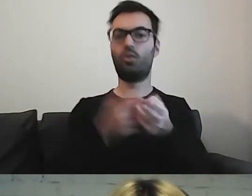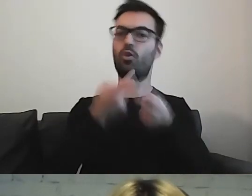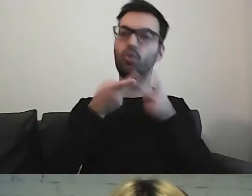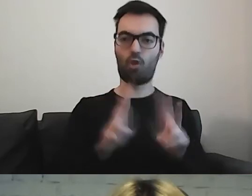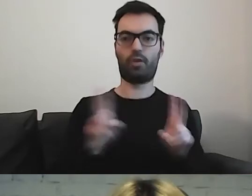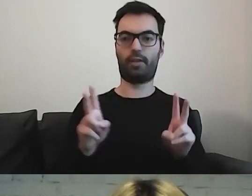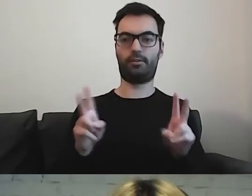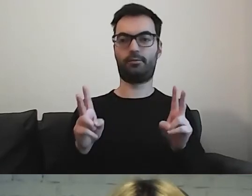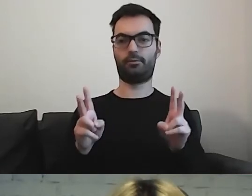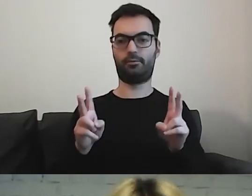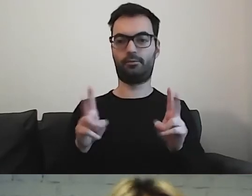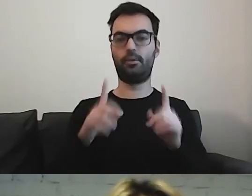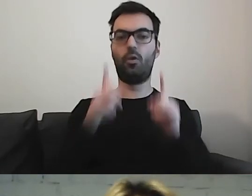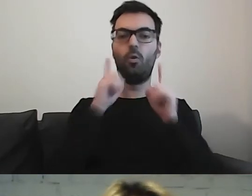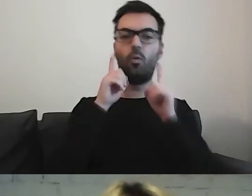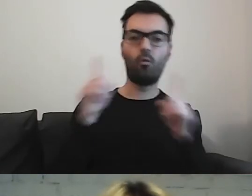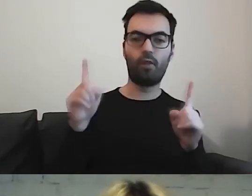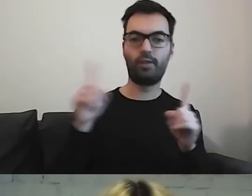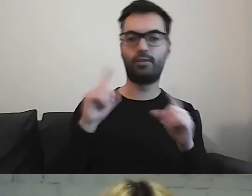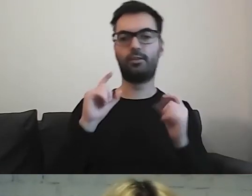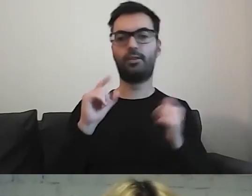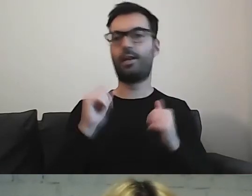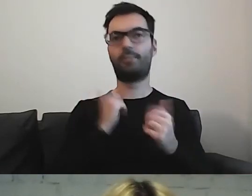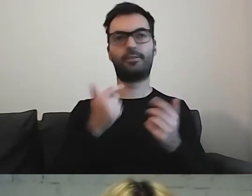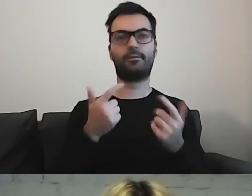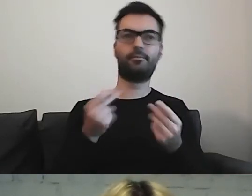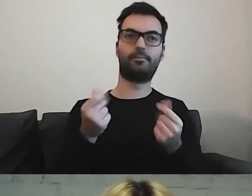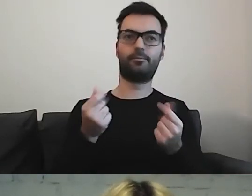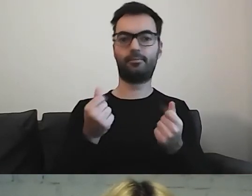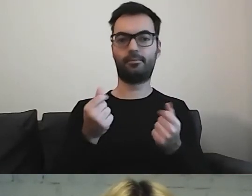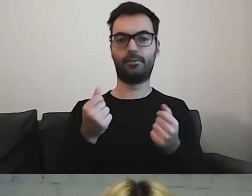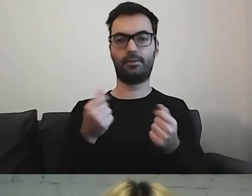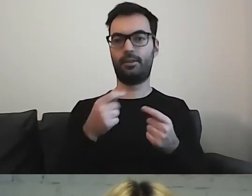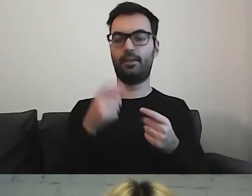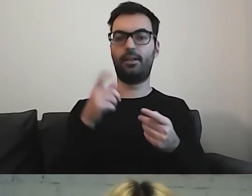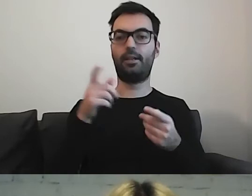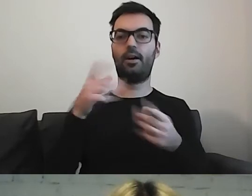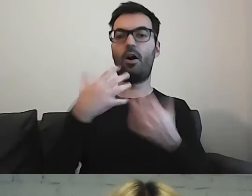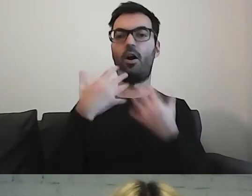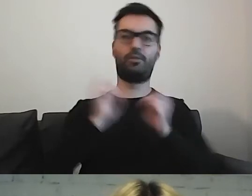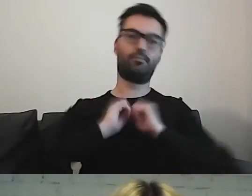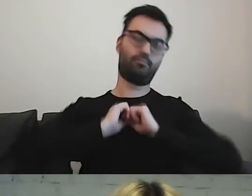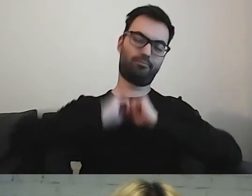Uważać, aby nie zalać odbiorcy informacjami.